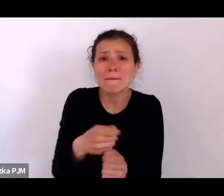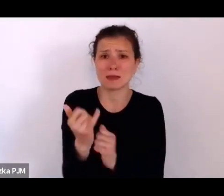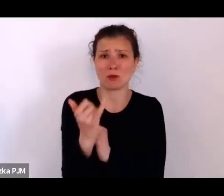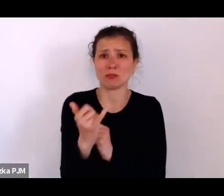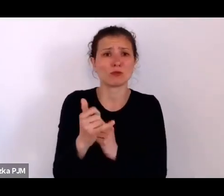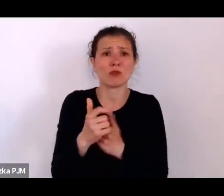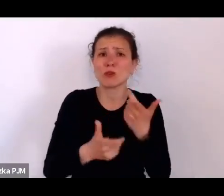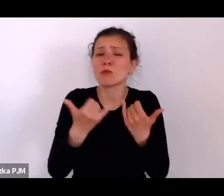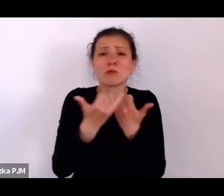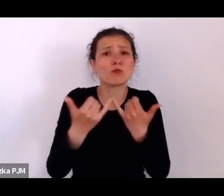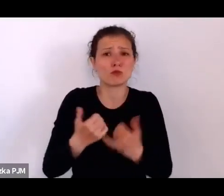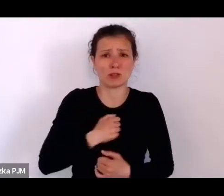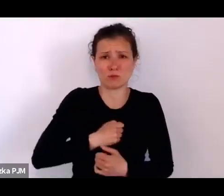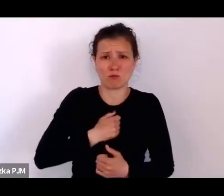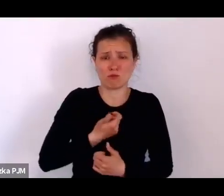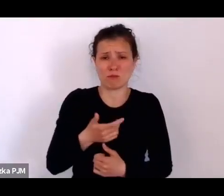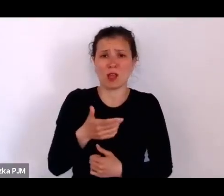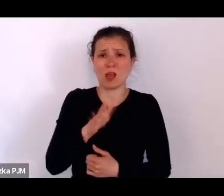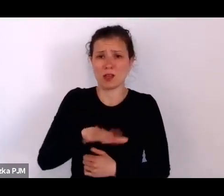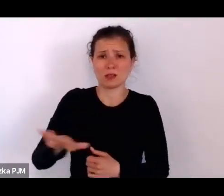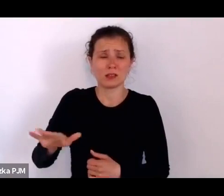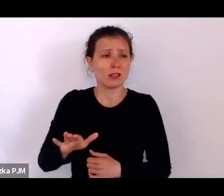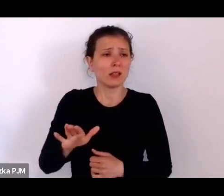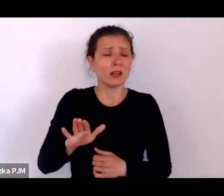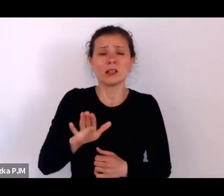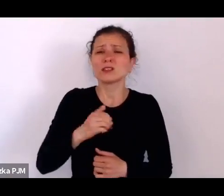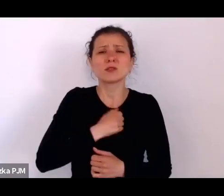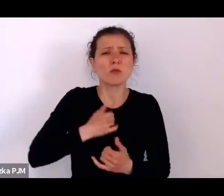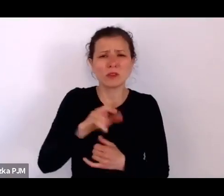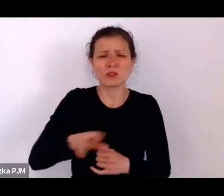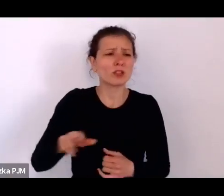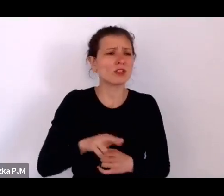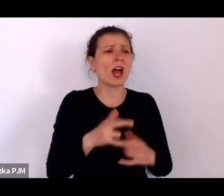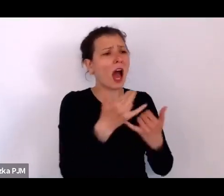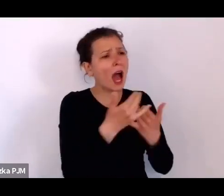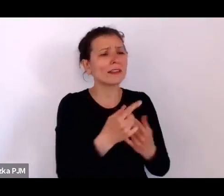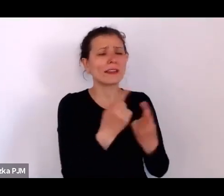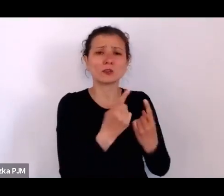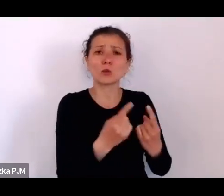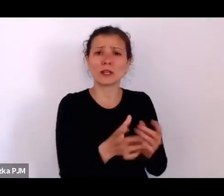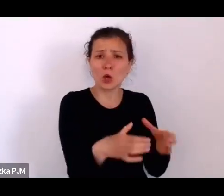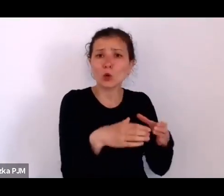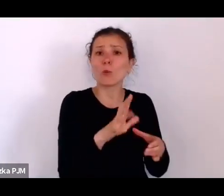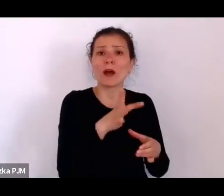Troszeczkę lepiej było w społeczności żydowskiej, która nie była taka restrykcyjna wobec matek